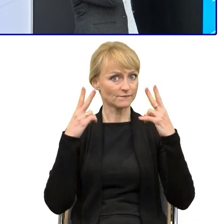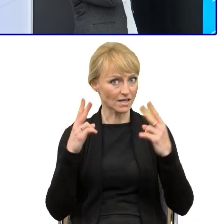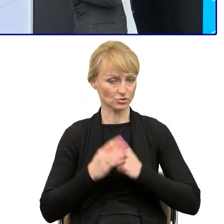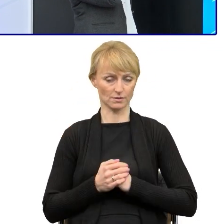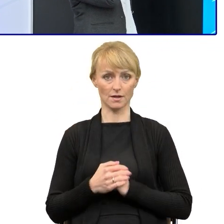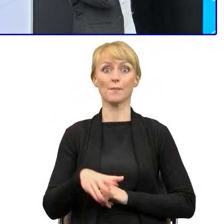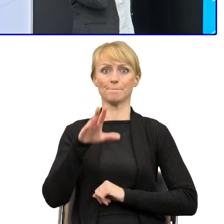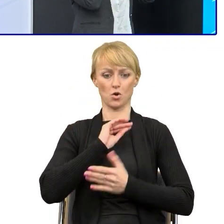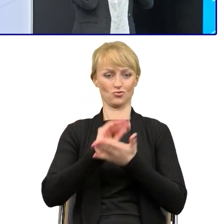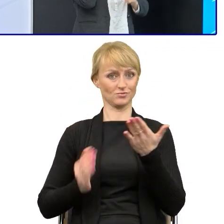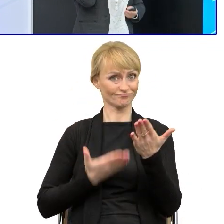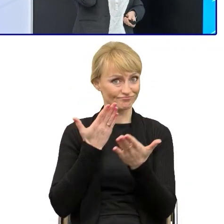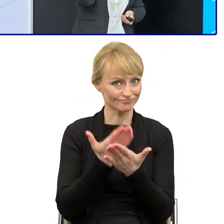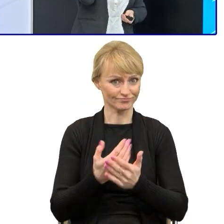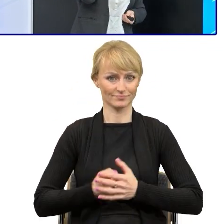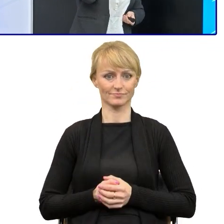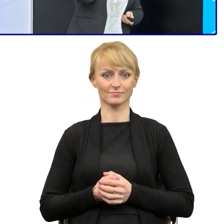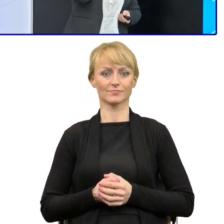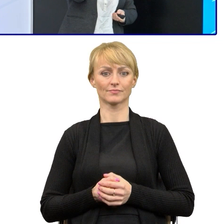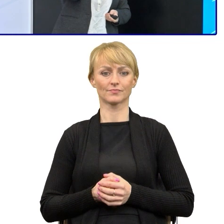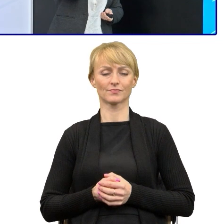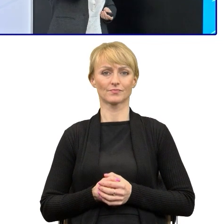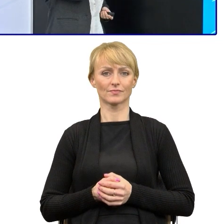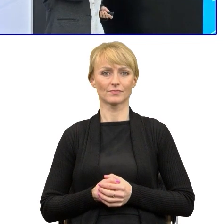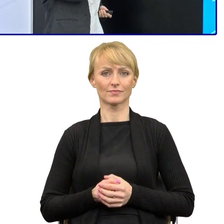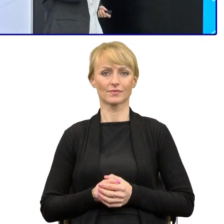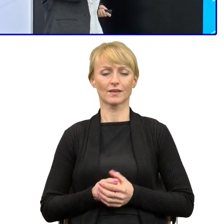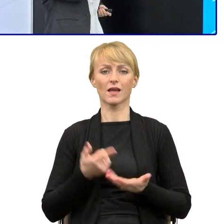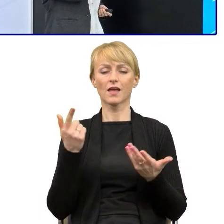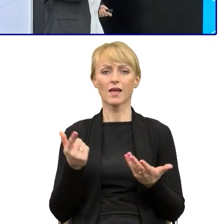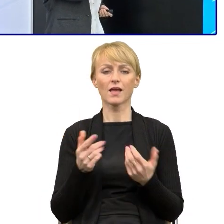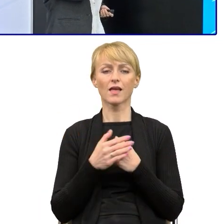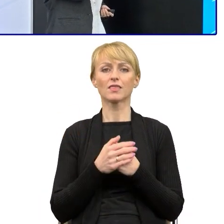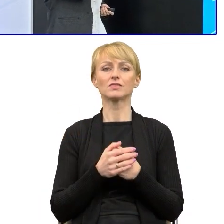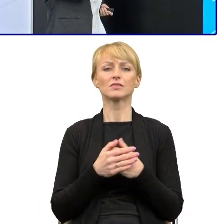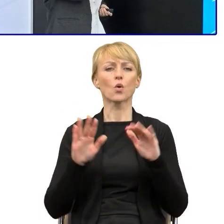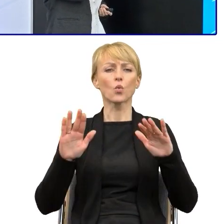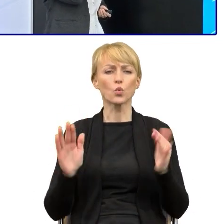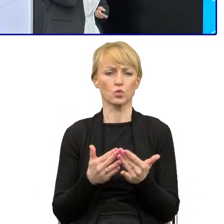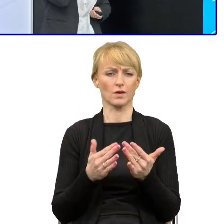jeśli składasz protest, nie możesz, proszę zwrócić uwagę. Krótkie orzeczenia, proste zdania.